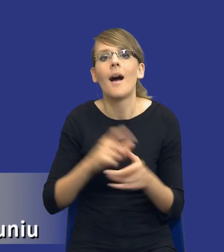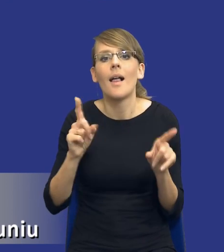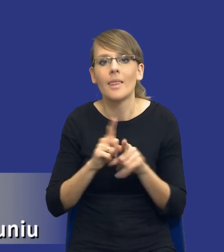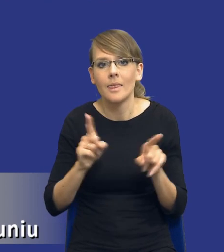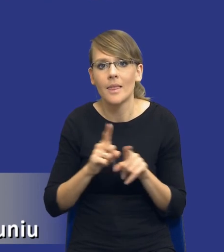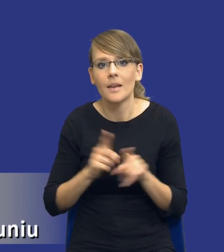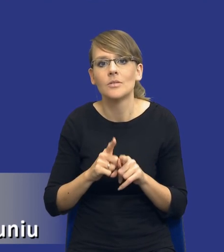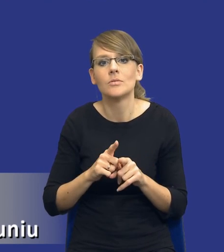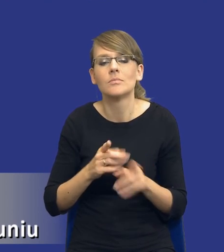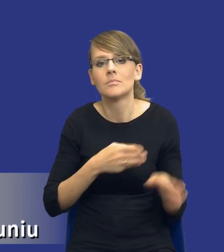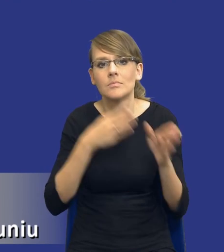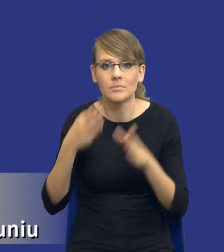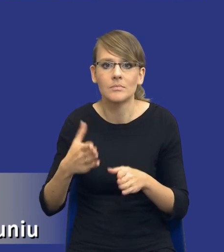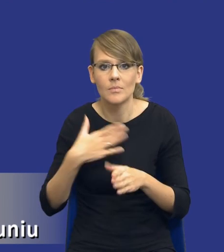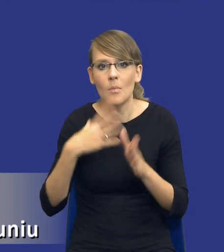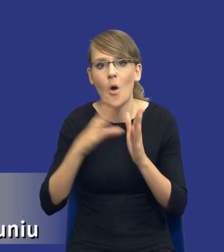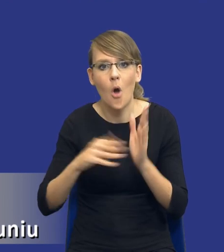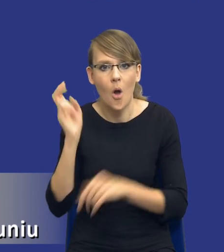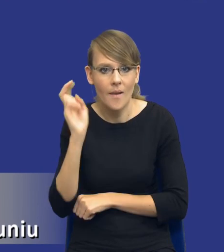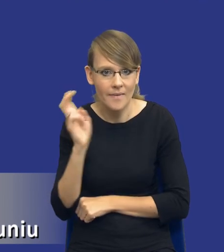który ja z kolei nazywam modelem holenderskim, z tego względu że